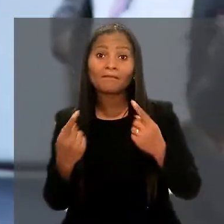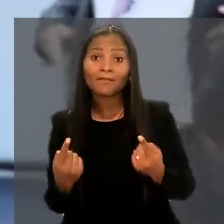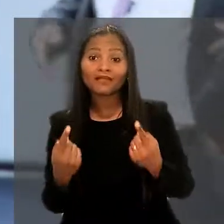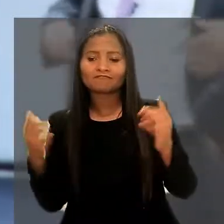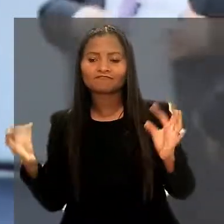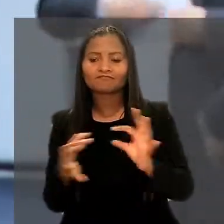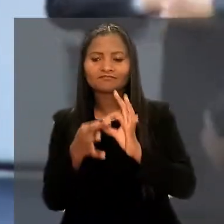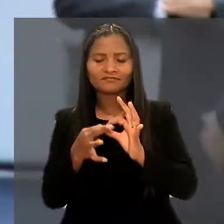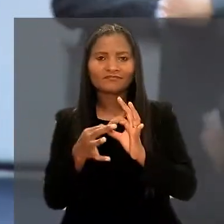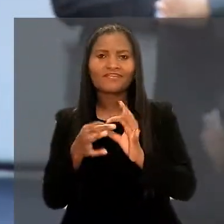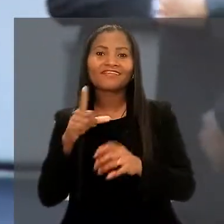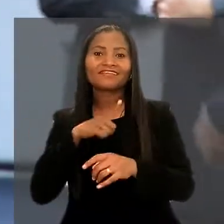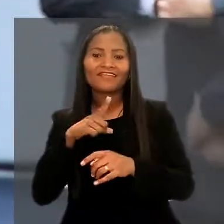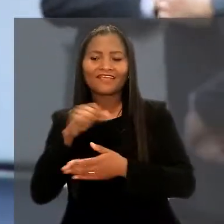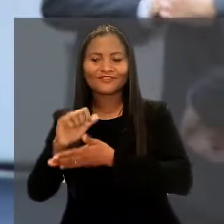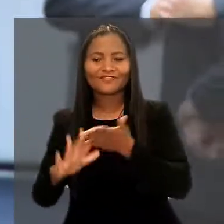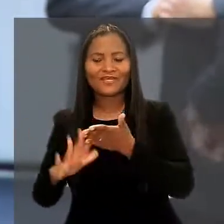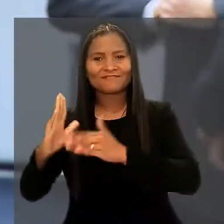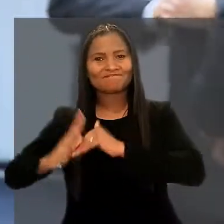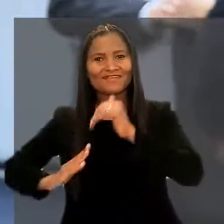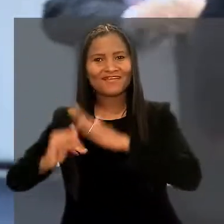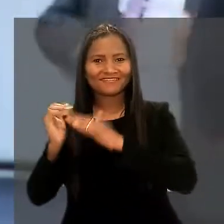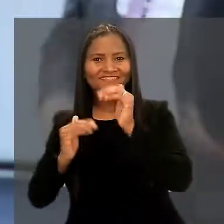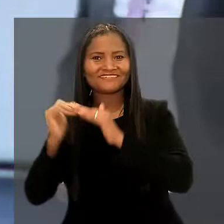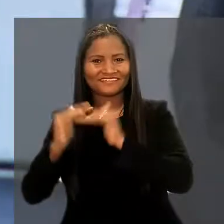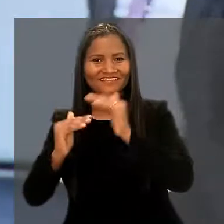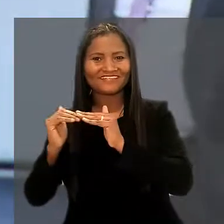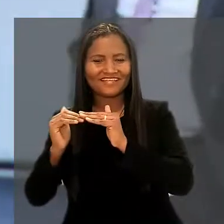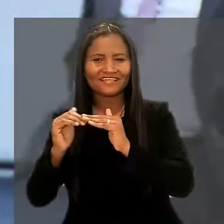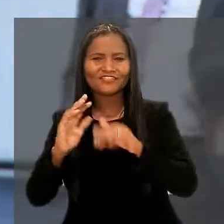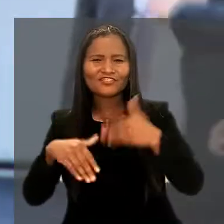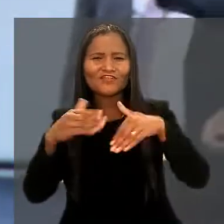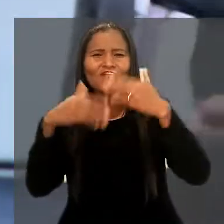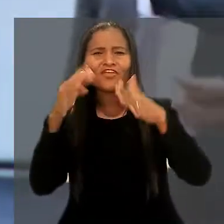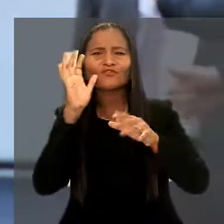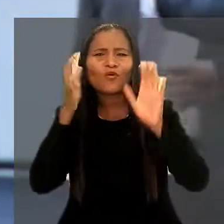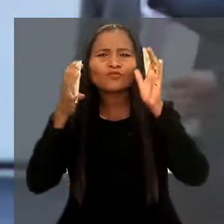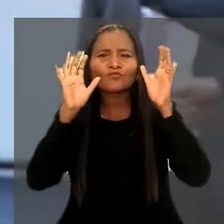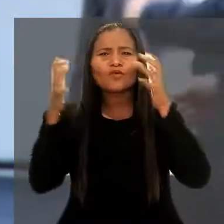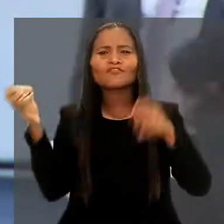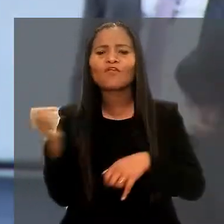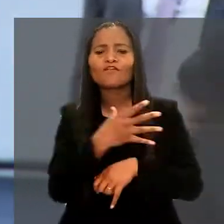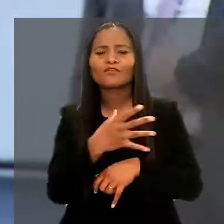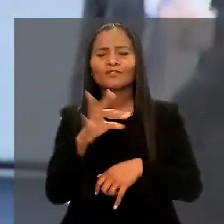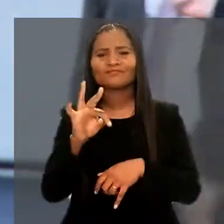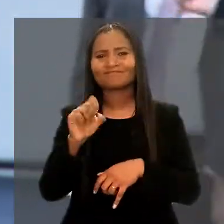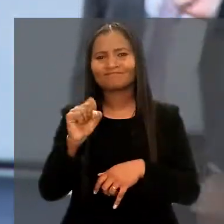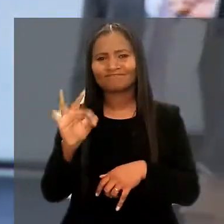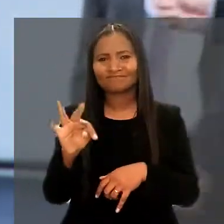mas atrelado a isso, eles têm atividades práticas que é desenvolver soluções inovadoras para o TST".